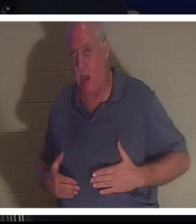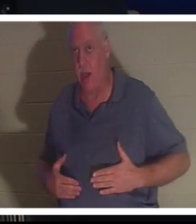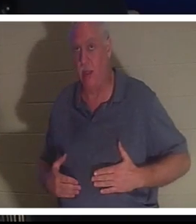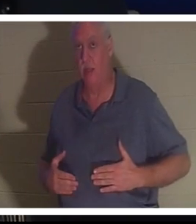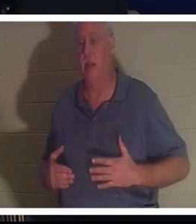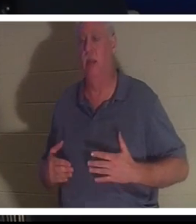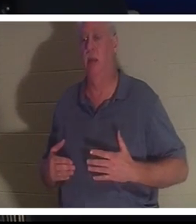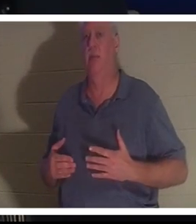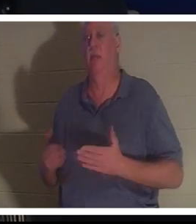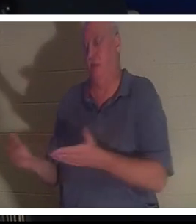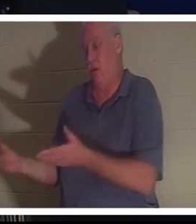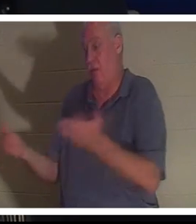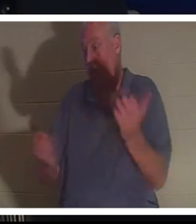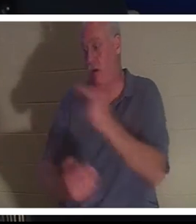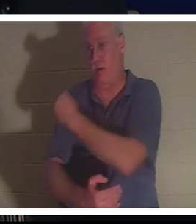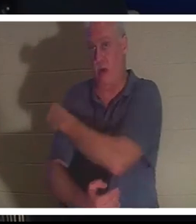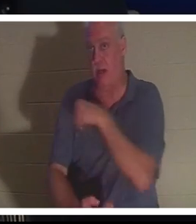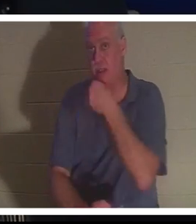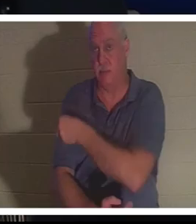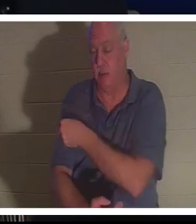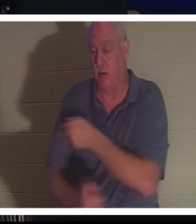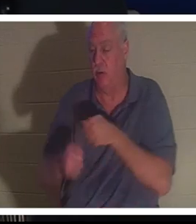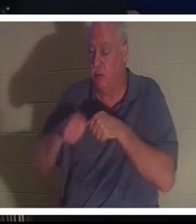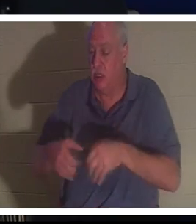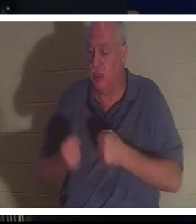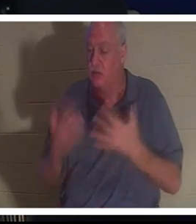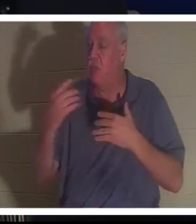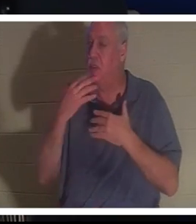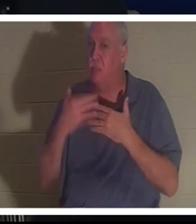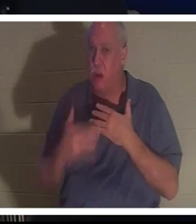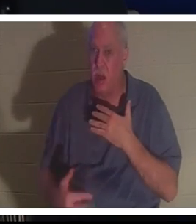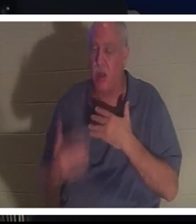Sie kam ins Krankenhaus. Sie hatte so viel Blut verloren, dass sie nicht glauben konnten, dass diese Frau noch am Leben war